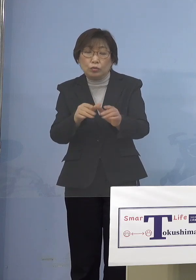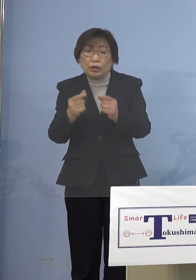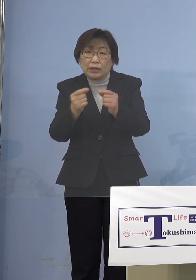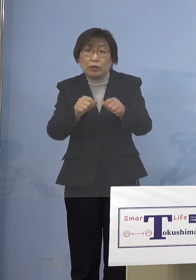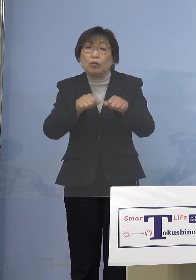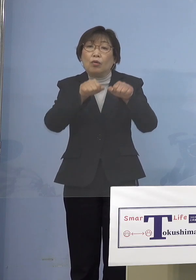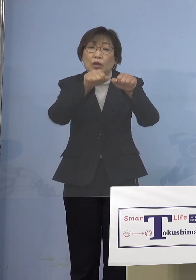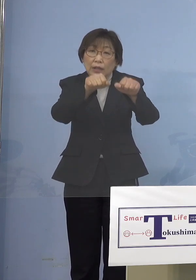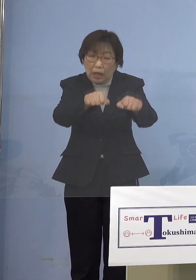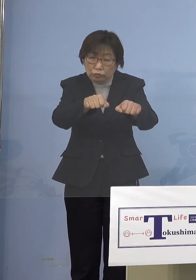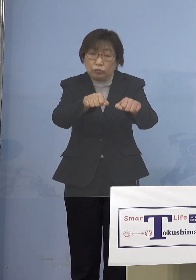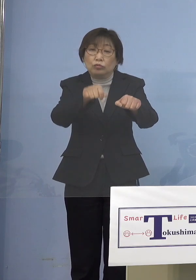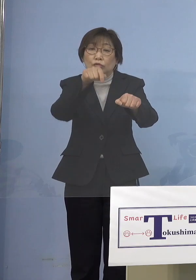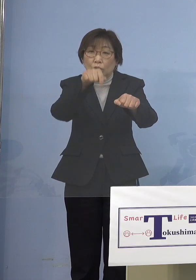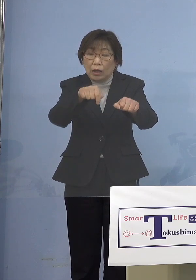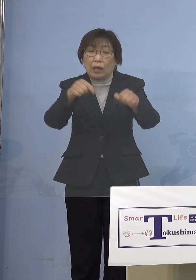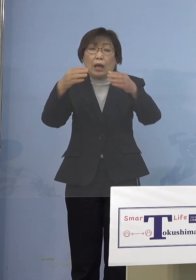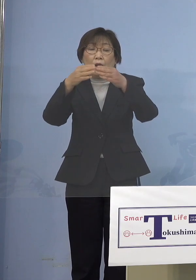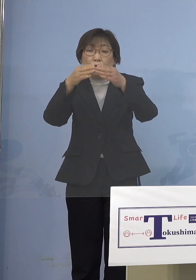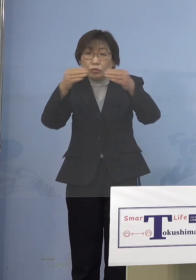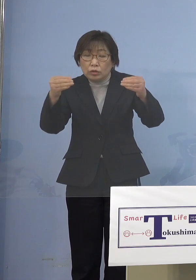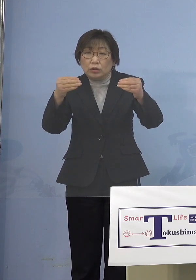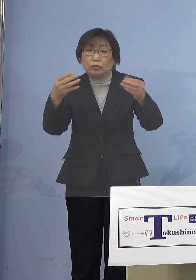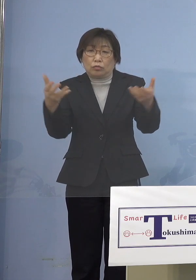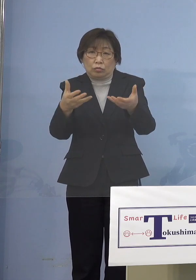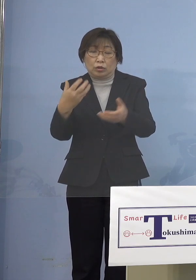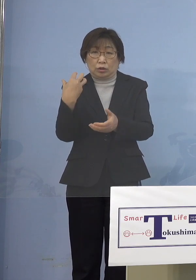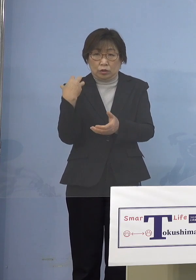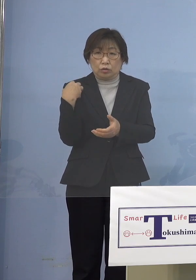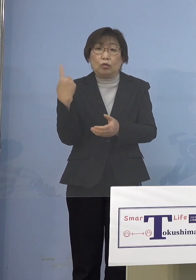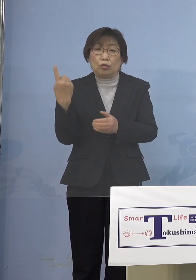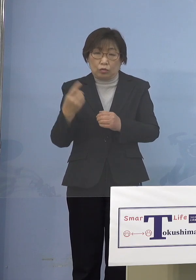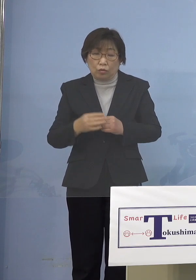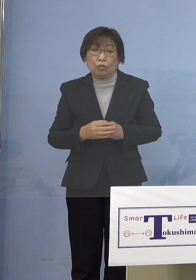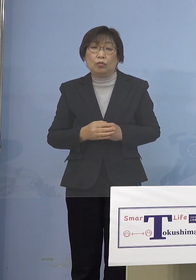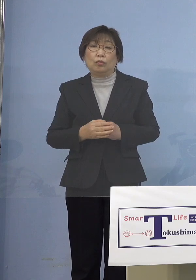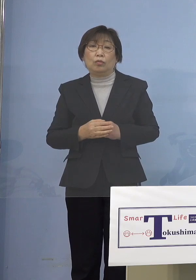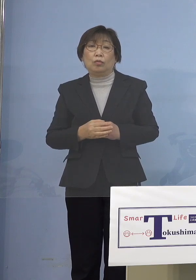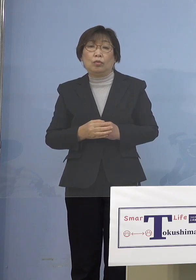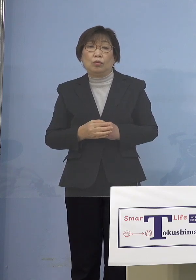国是となっている訳ですから やはりそこのところをやめるというのは